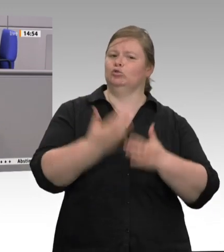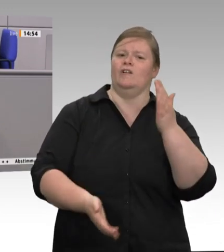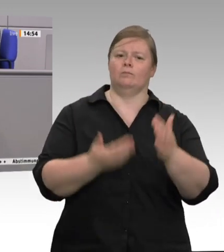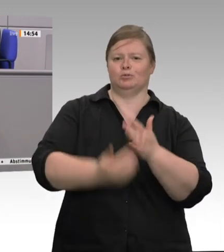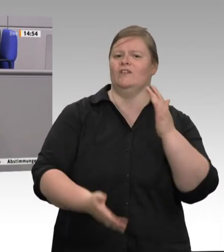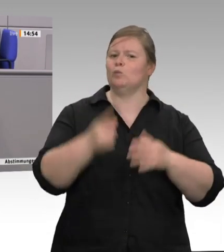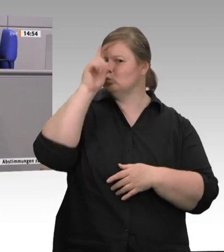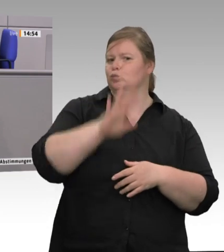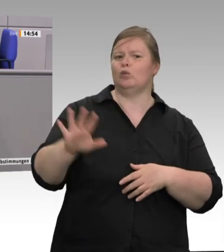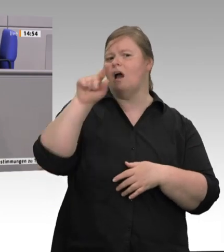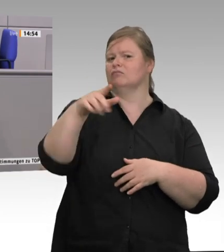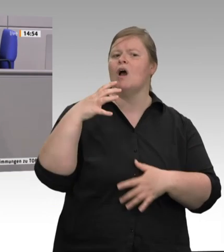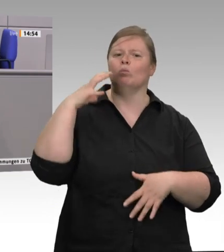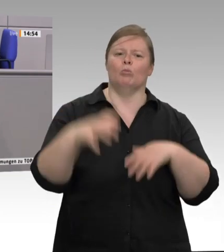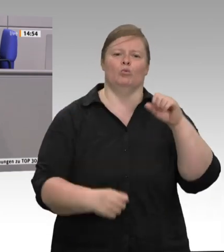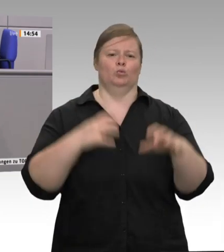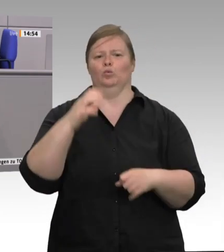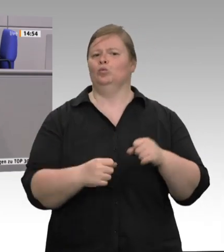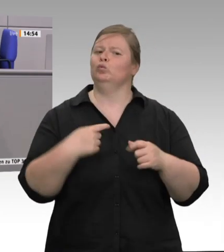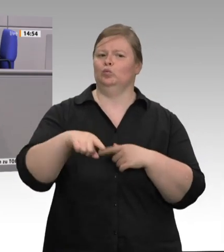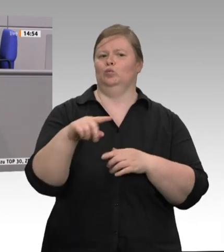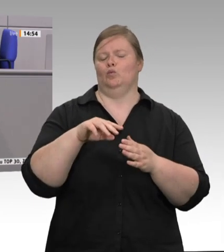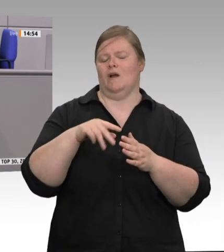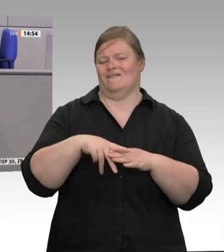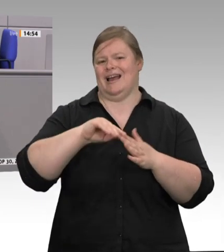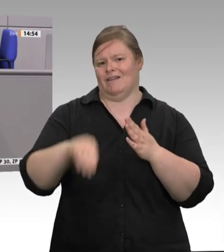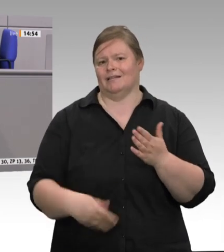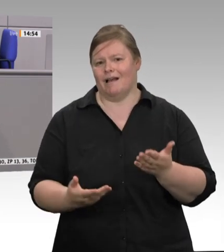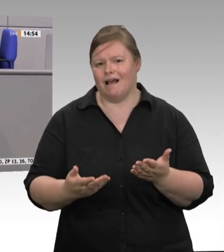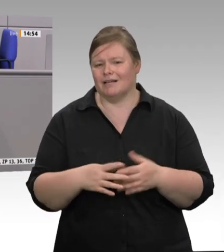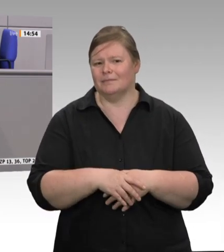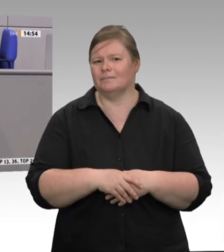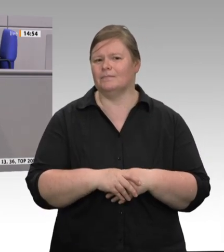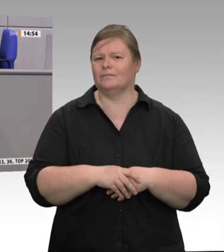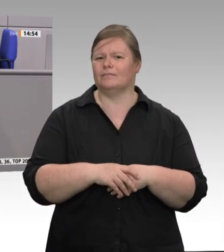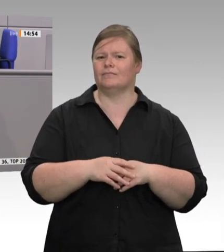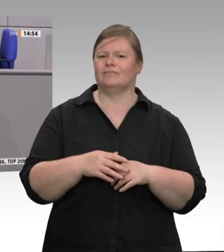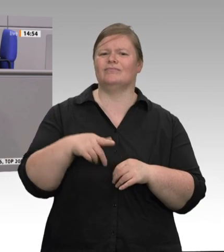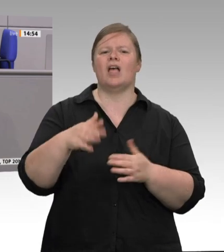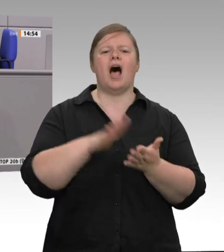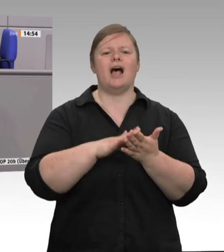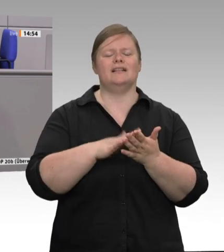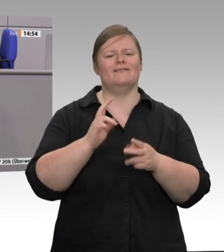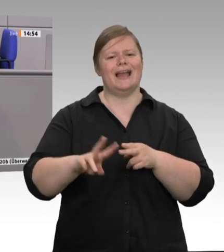zum Vergleich rund 25 Euro Kosten, um ein Tier zu schlachten. Wie sollen sie dem Druck